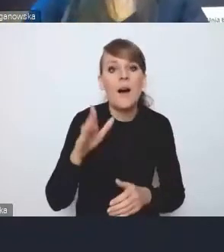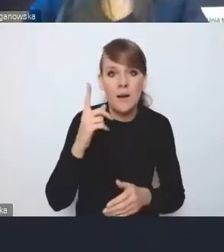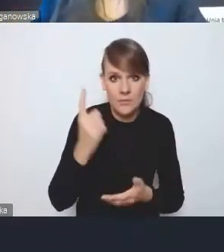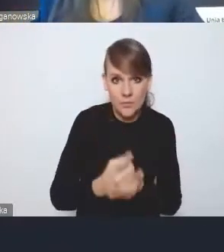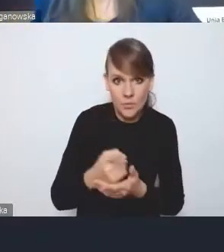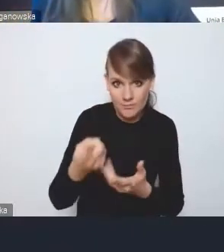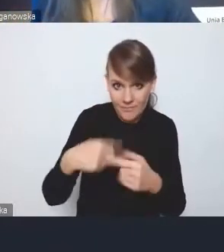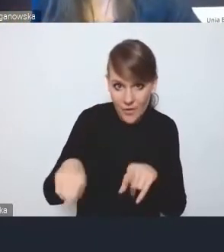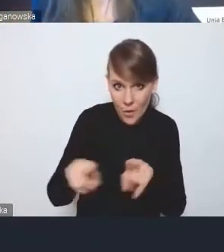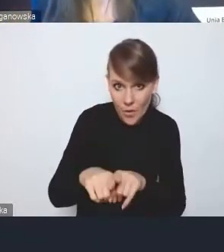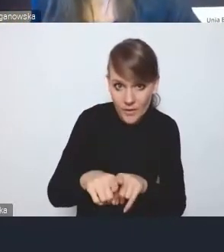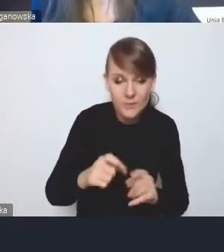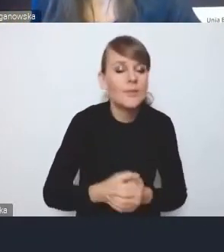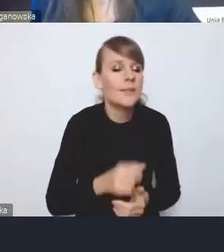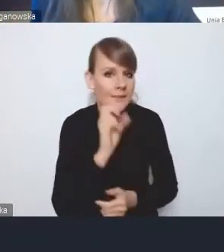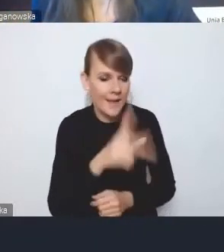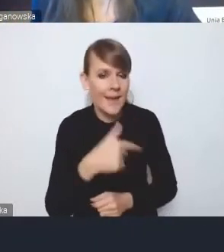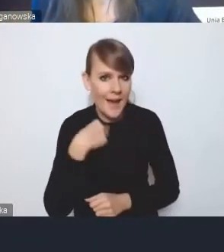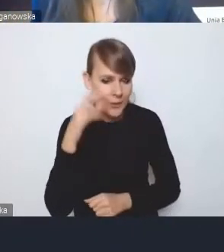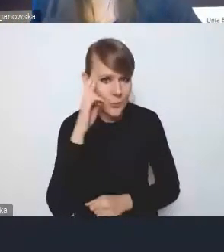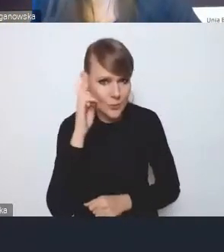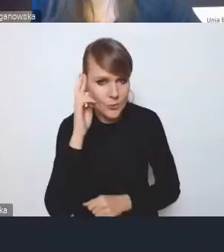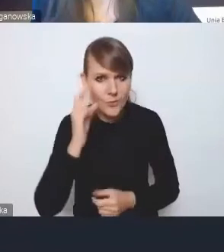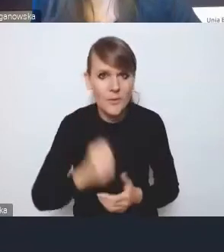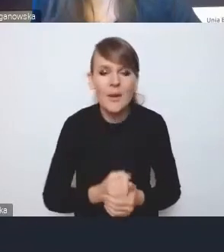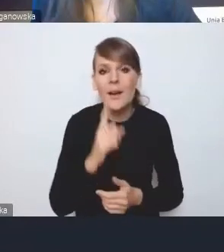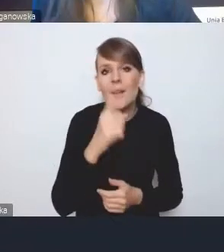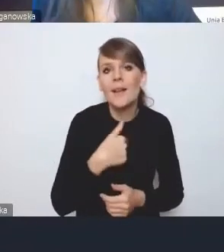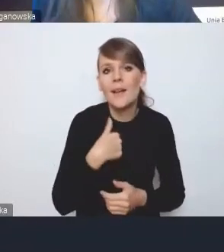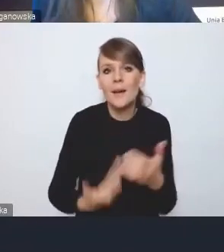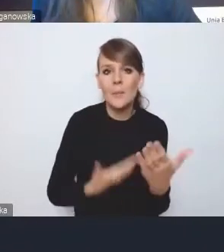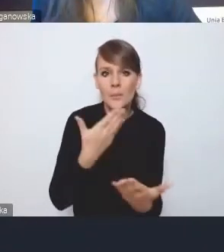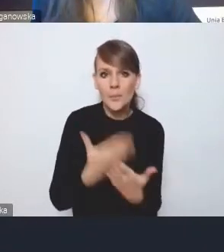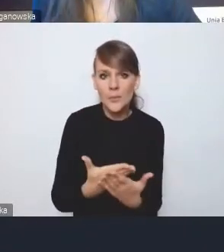Zrozumiałem oczywiście, ale proponuję nie kontynuować tej dyskusji teraz,